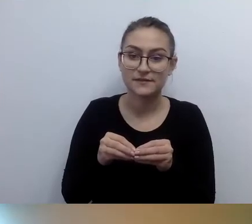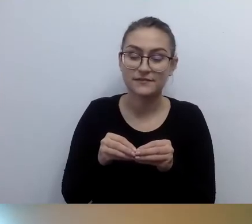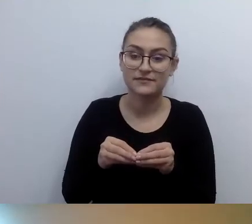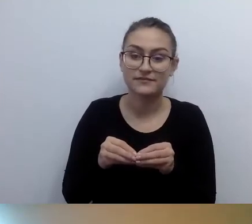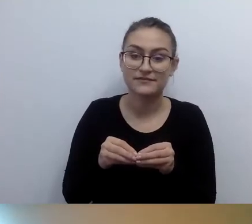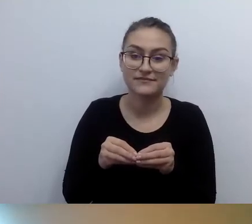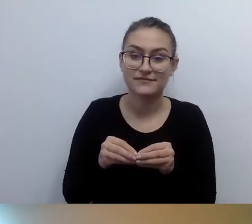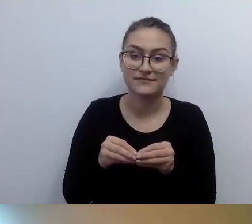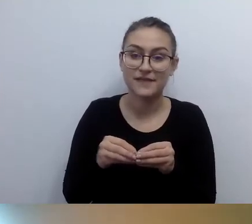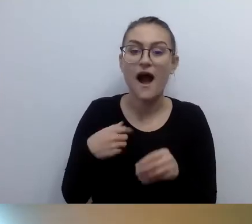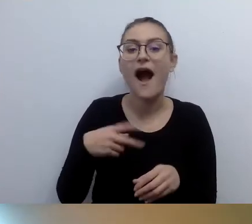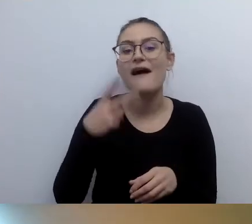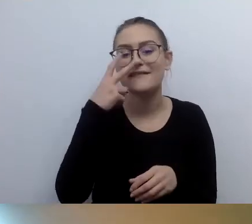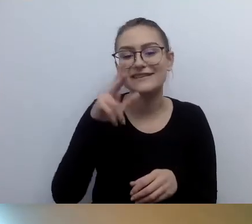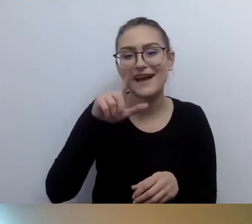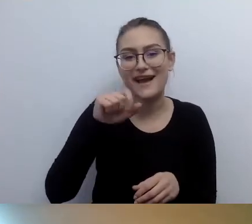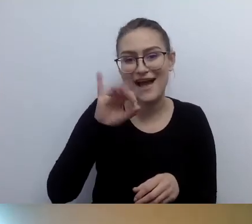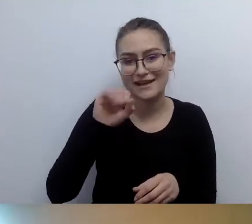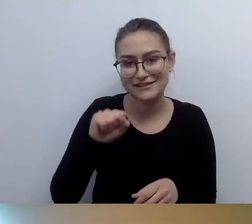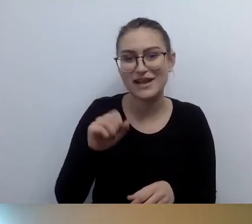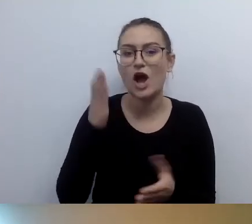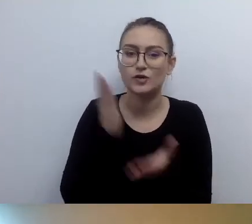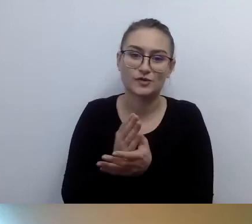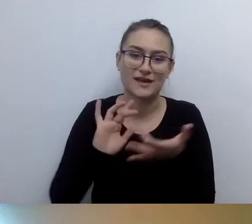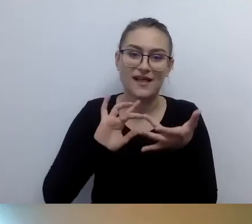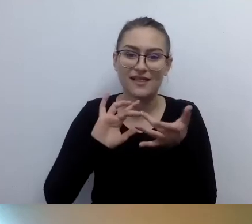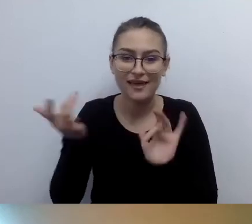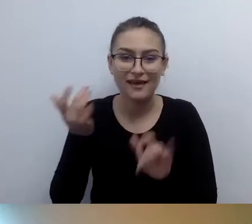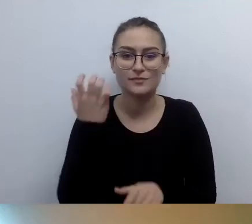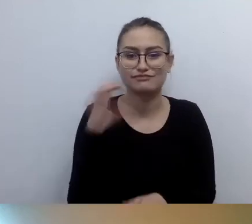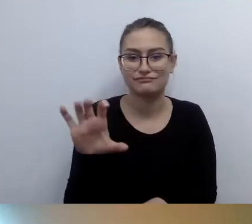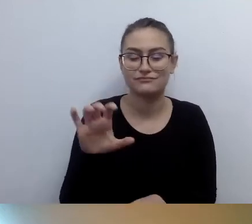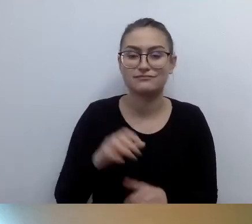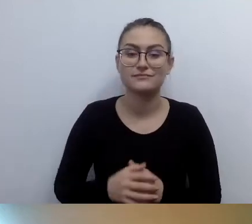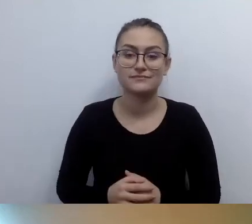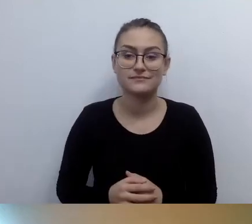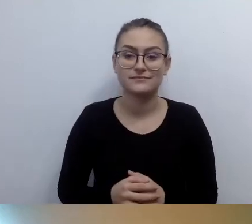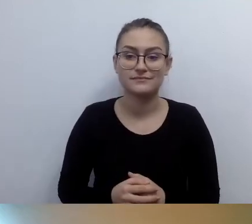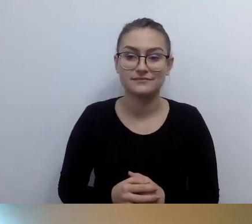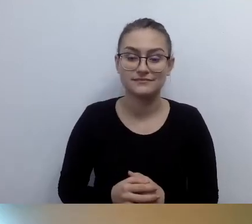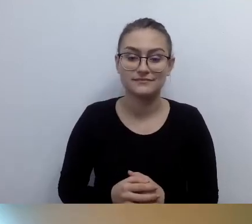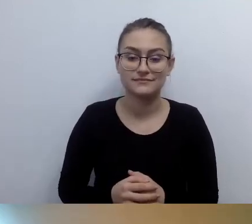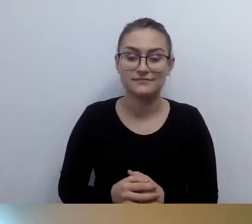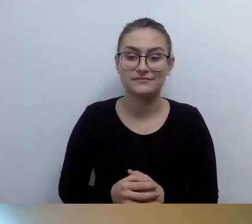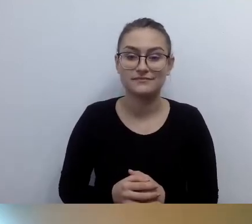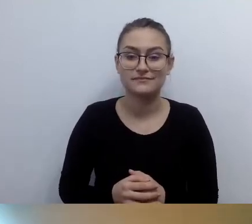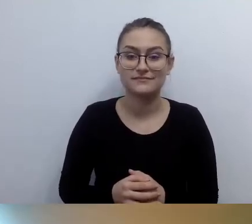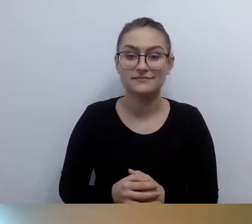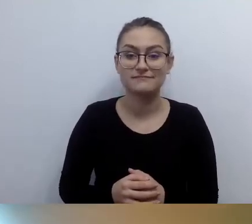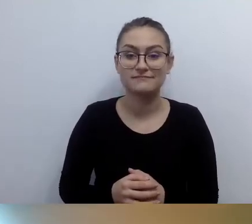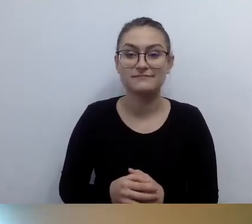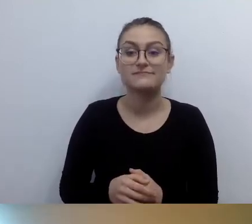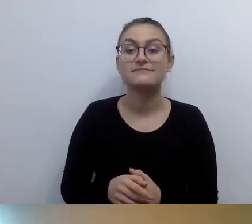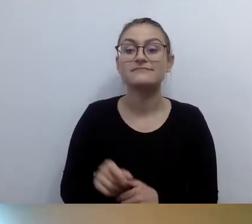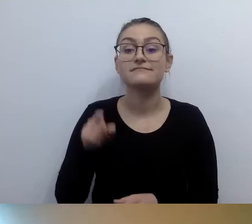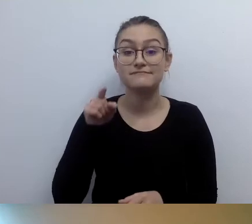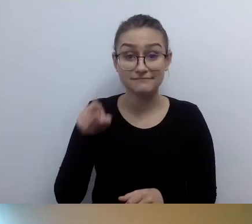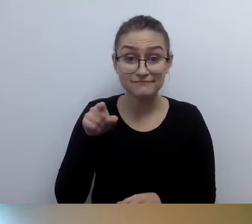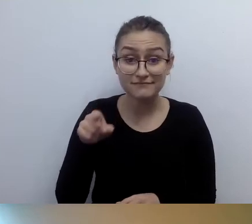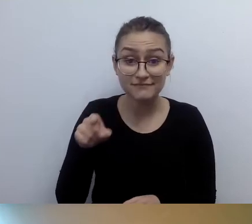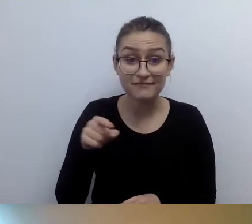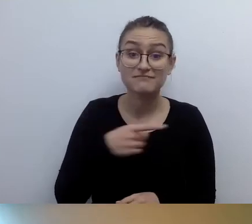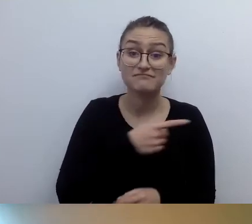Kasia wrzuca już niezbędne linki. Tam dowiedzą się państwo wszystkiego.